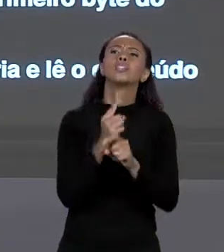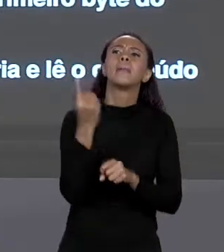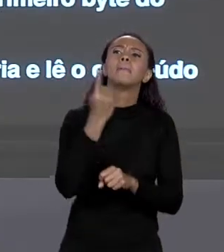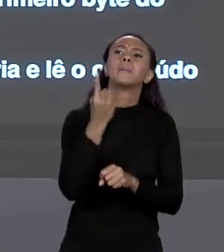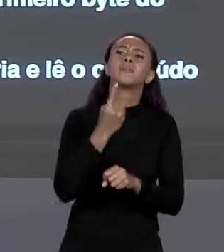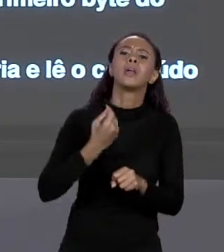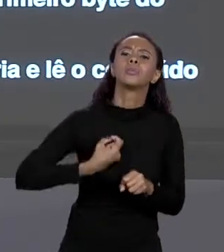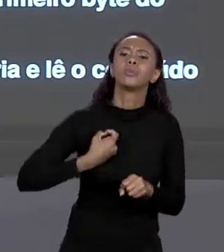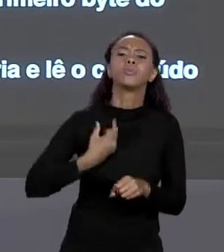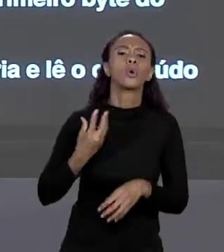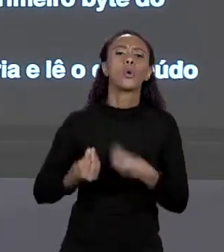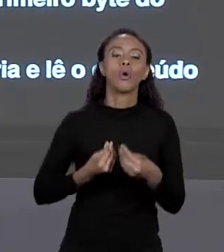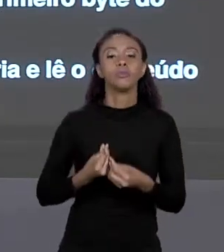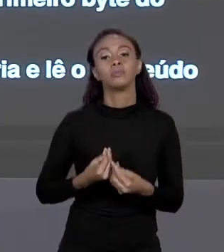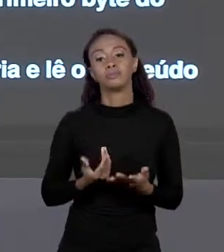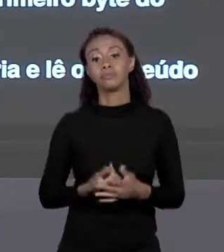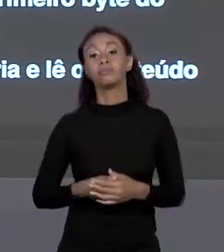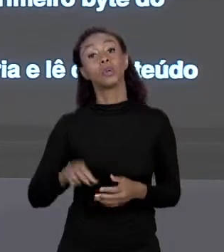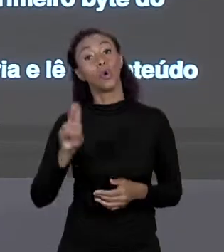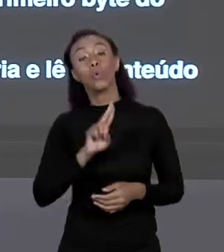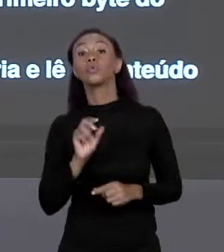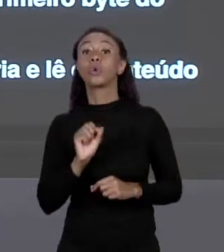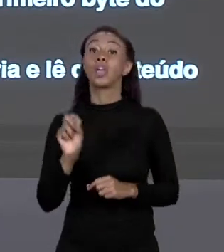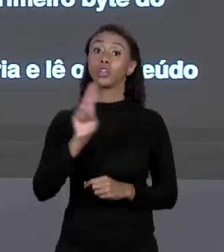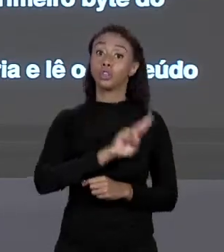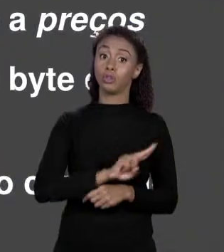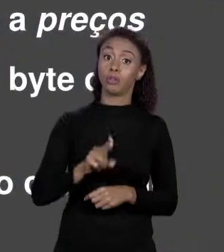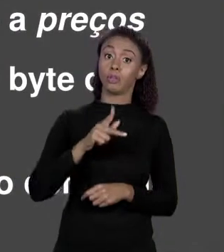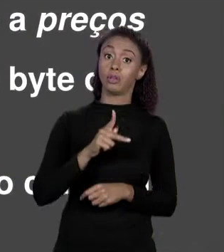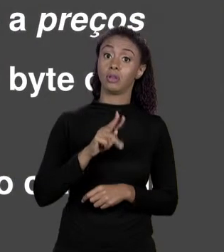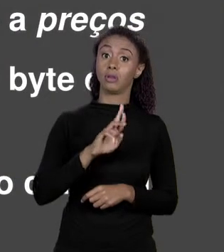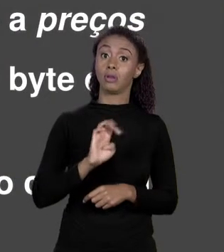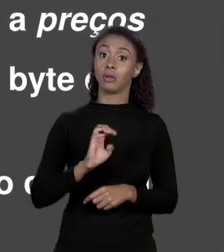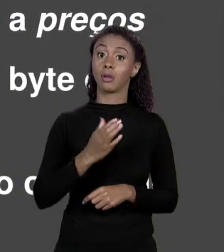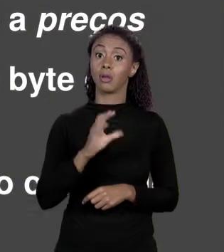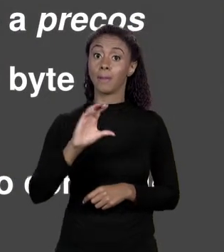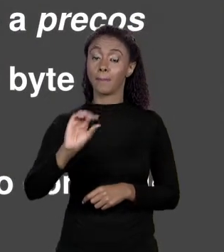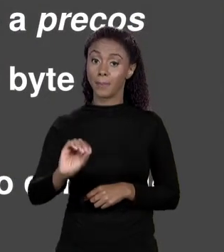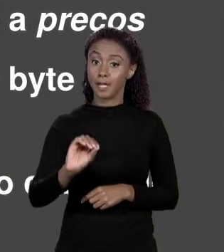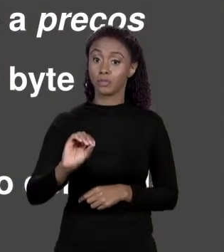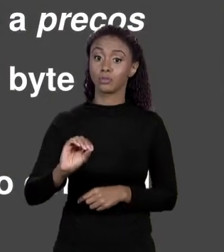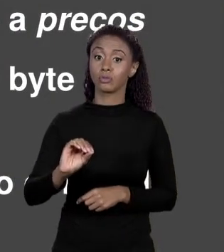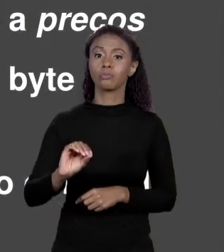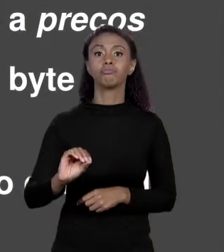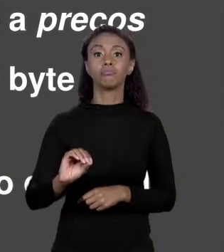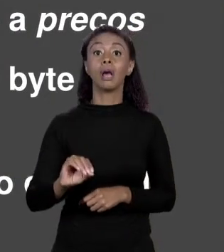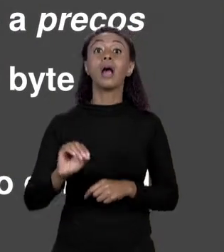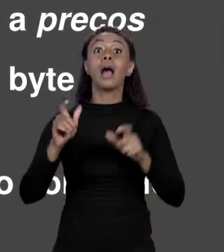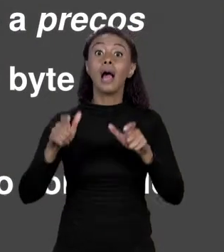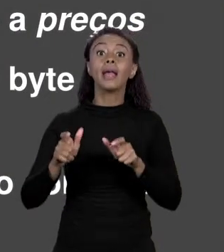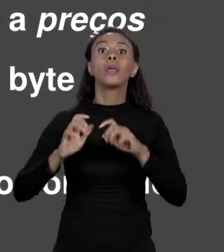PARA ISSO A VARIÁVEL DE NOME PREÇOS. ENTÃO ELE VAI À REGIÃO DA MEMÓRIA CORRESPONDENTE A PREÇOS. O QUE TEM LÁ? TEM UM